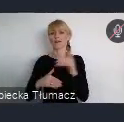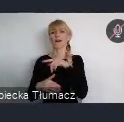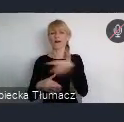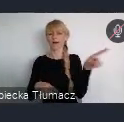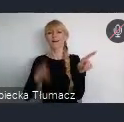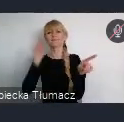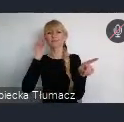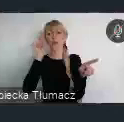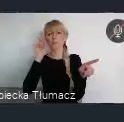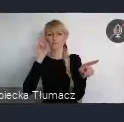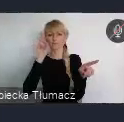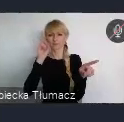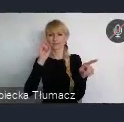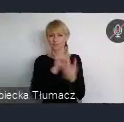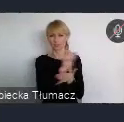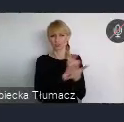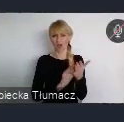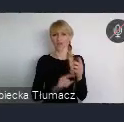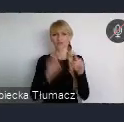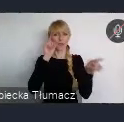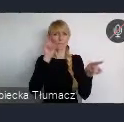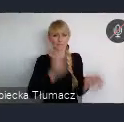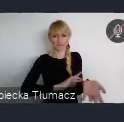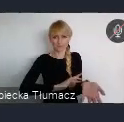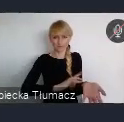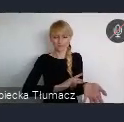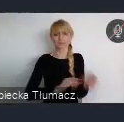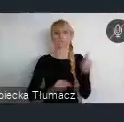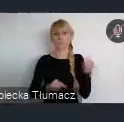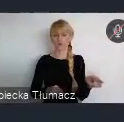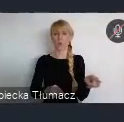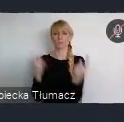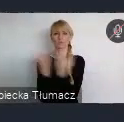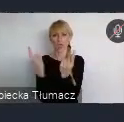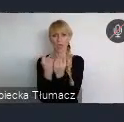I ten przemysł dalej się rozwijał, tworząc kolejne zakłady pracy,